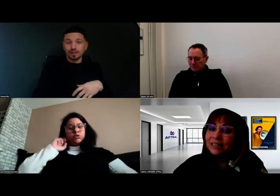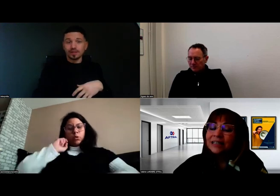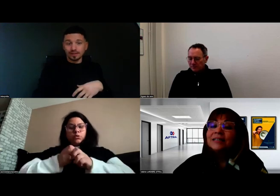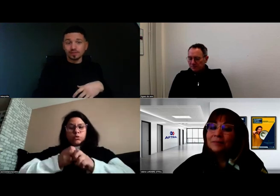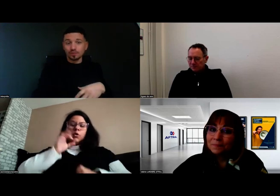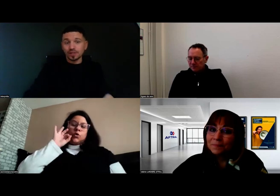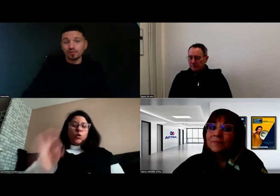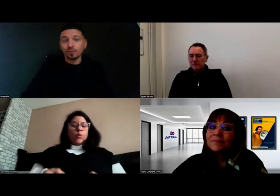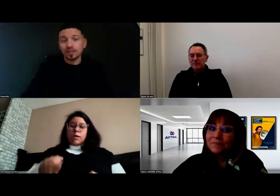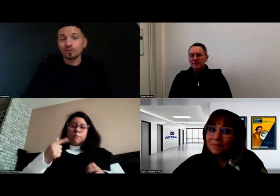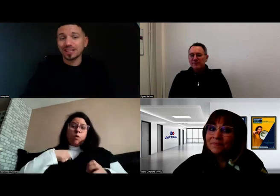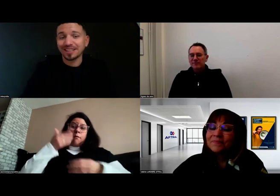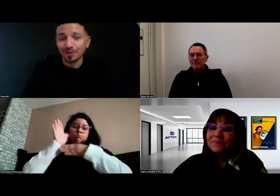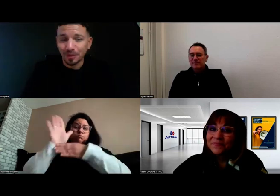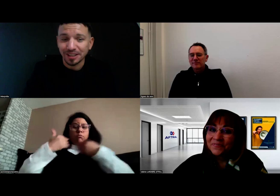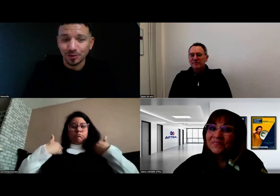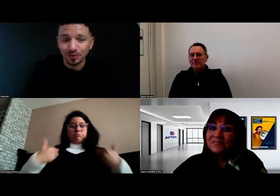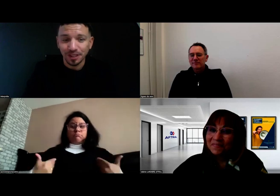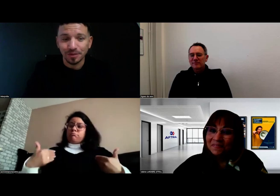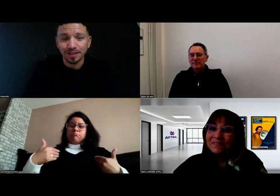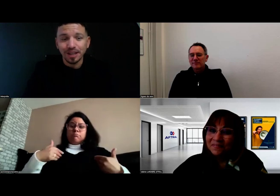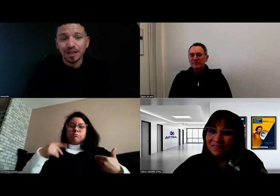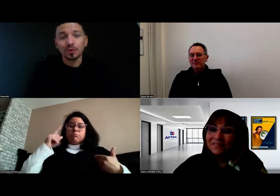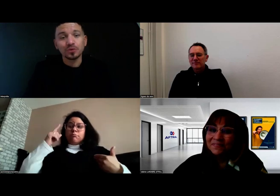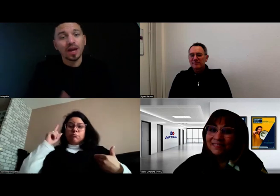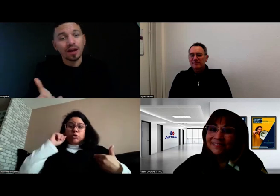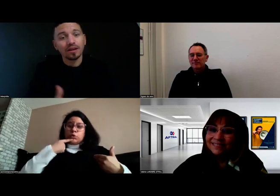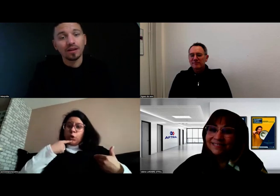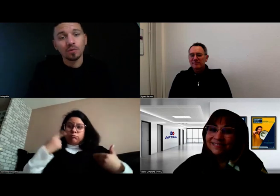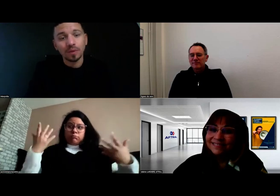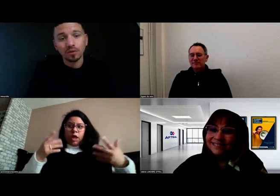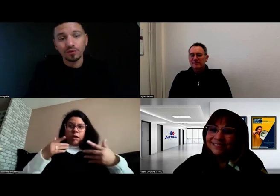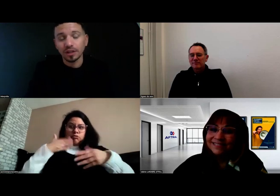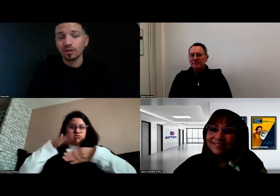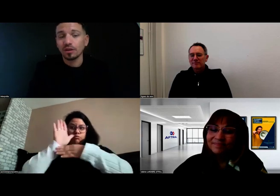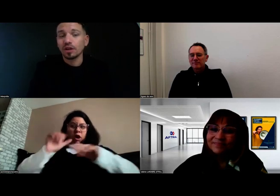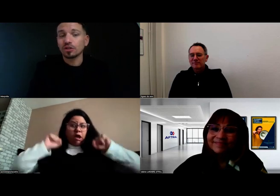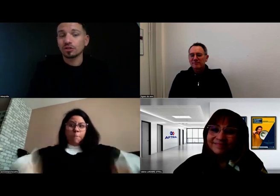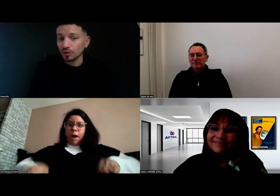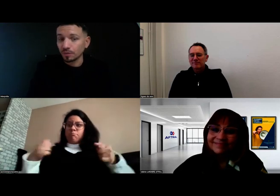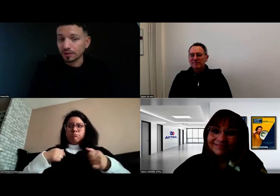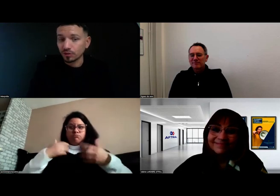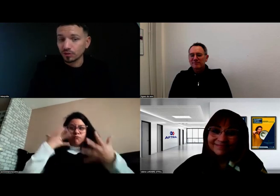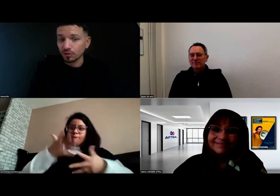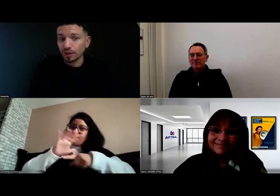Exactement, c'est une formation qui est très compliquée, je confirme. Mais mon parcours fait que je suis une personne sourde